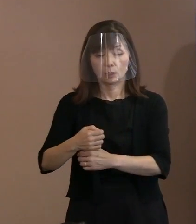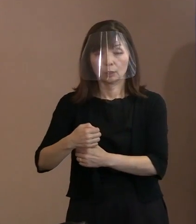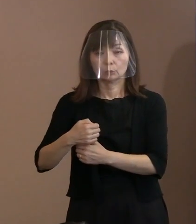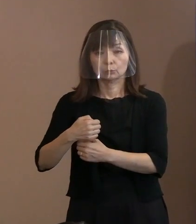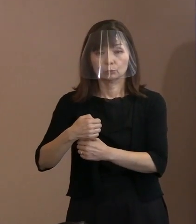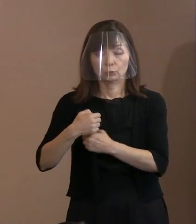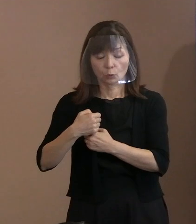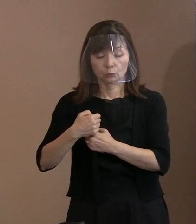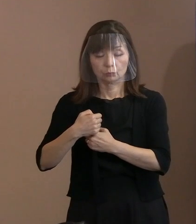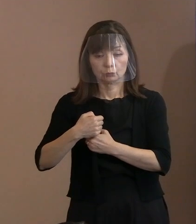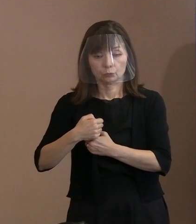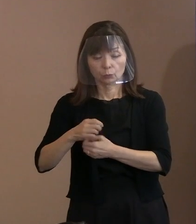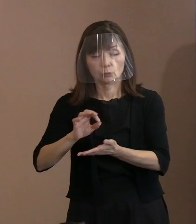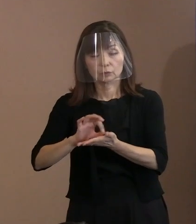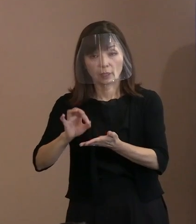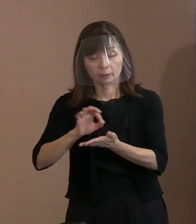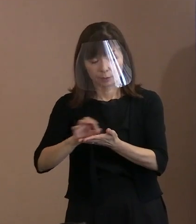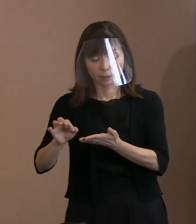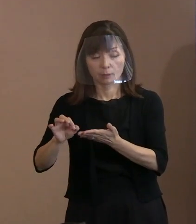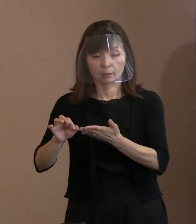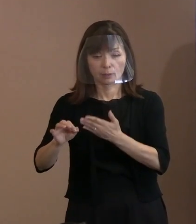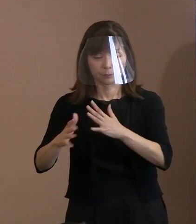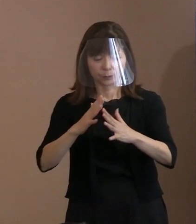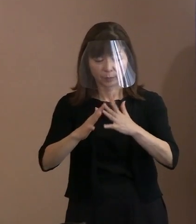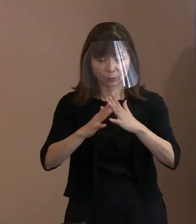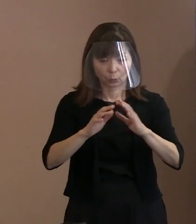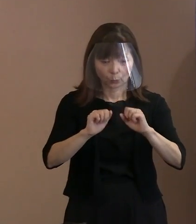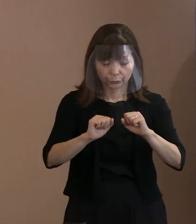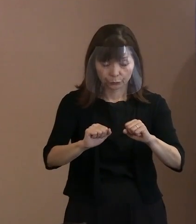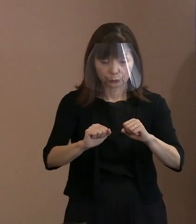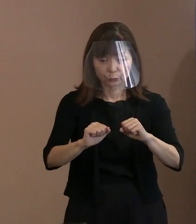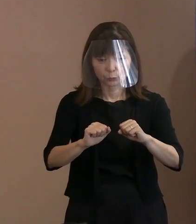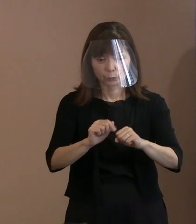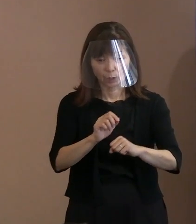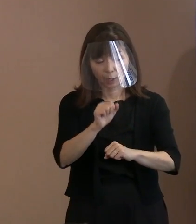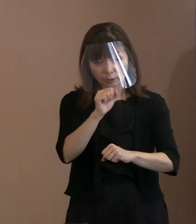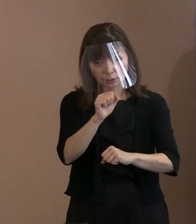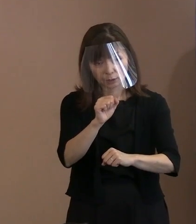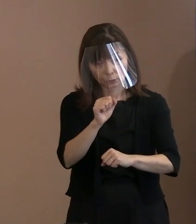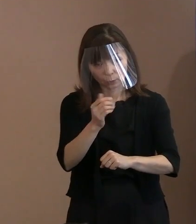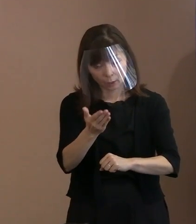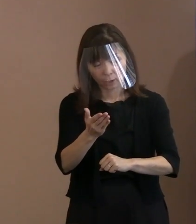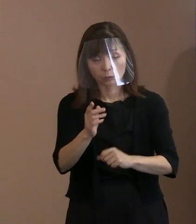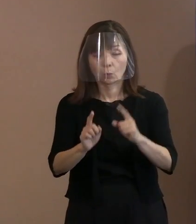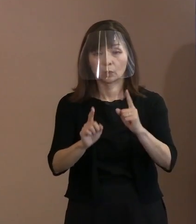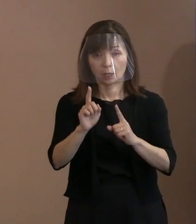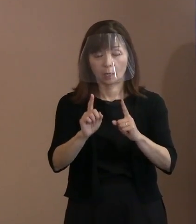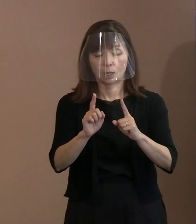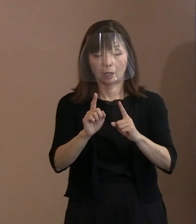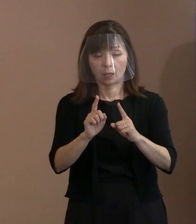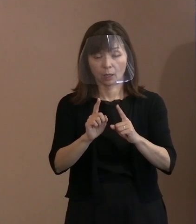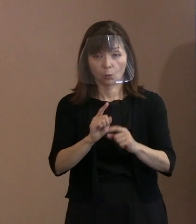本当にいいんでしょうかということを､ 言いたいと､こういったことであります｡